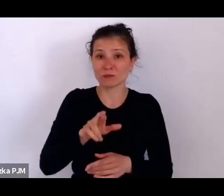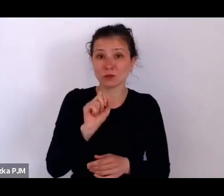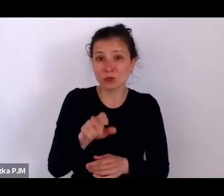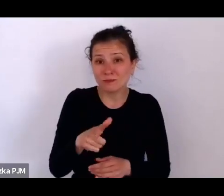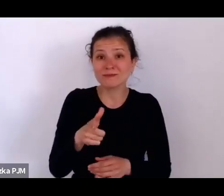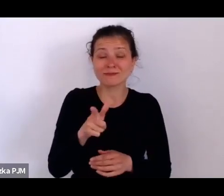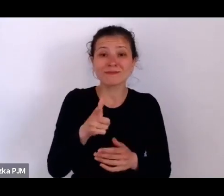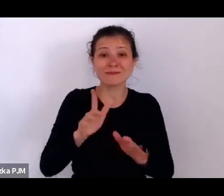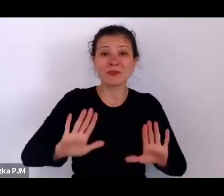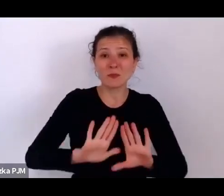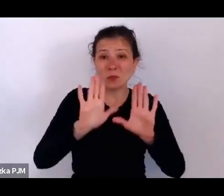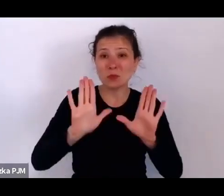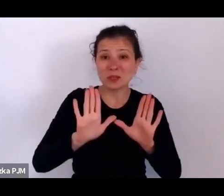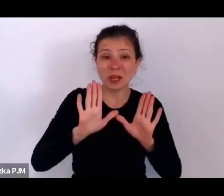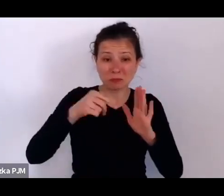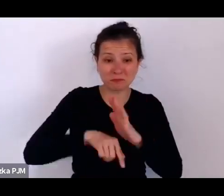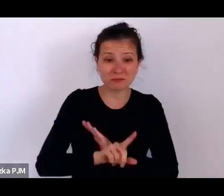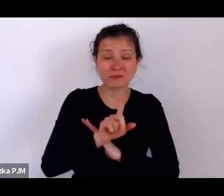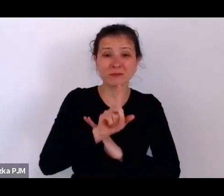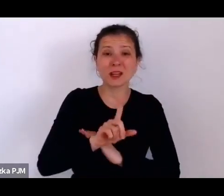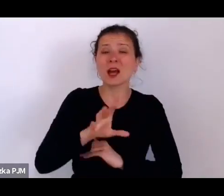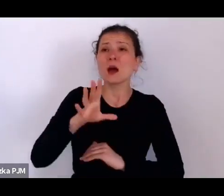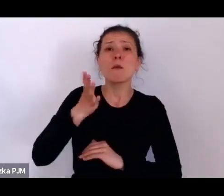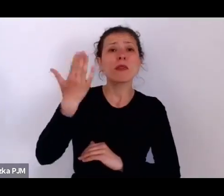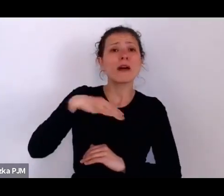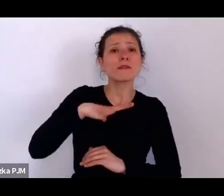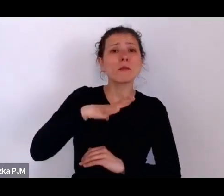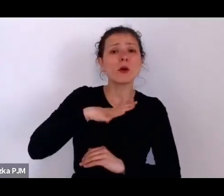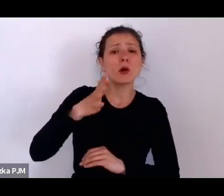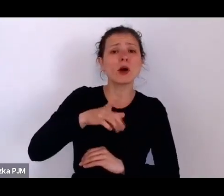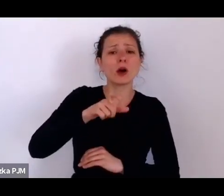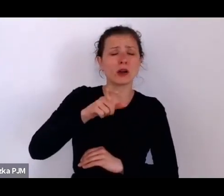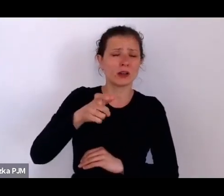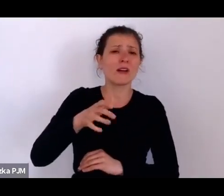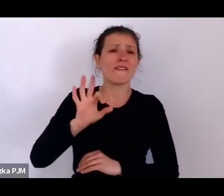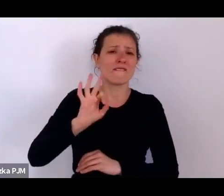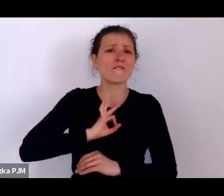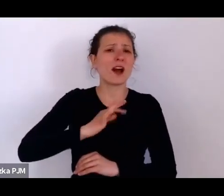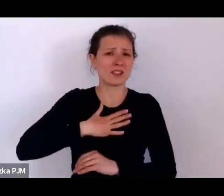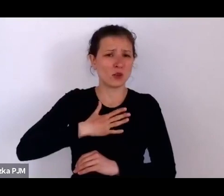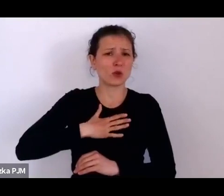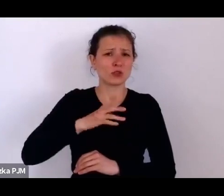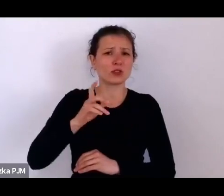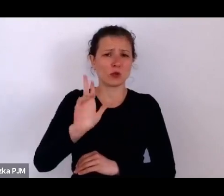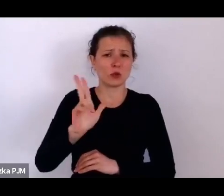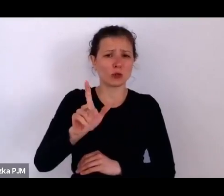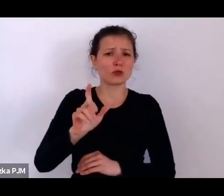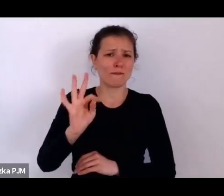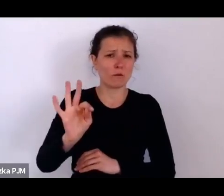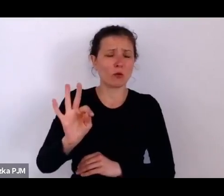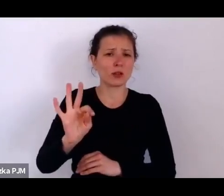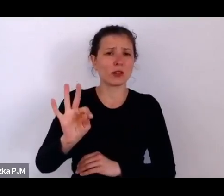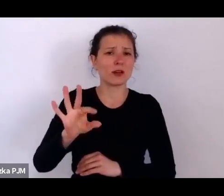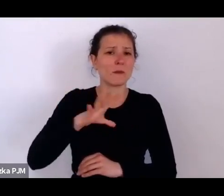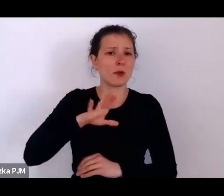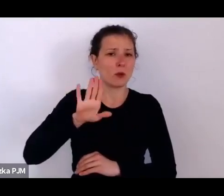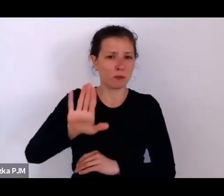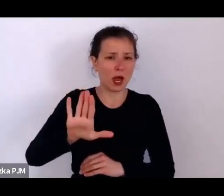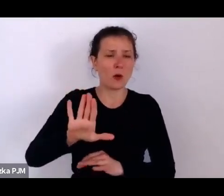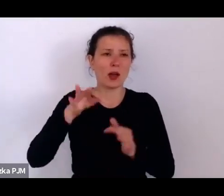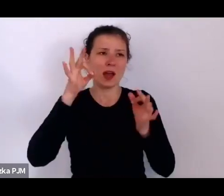ktoś mógł nimi dysponować do pewnego momentu, a potem – no dzisiaj możemy je oglądać w muzeum.